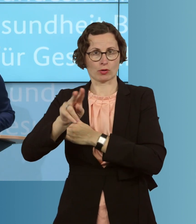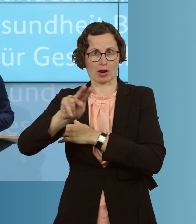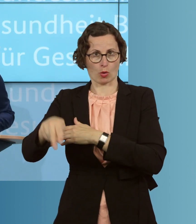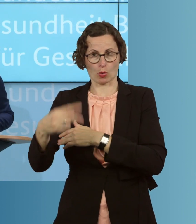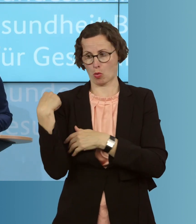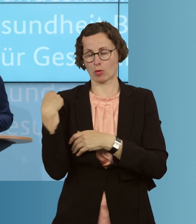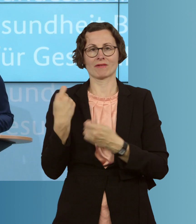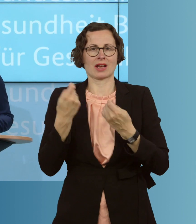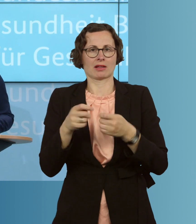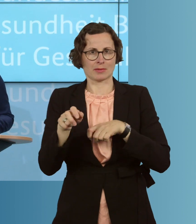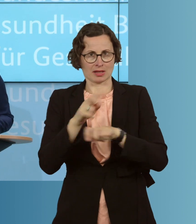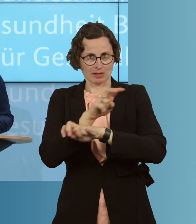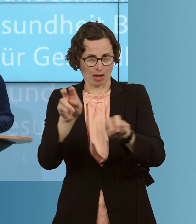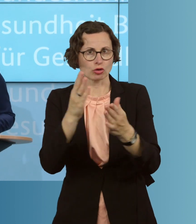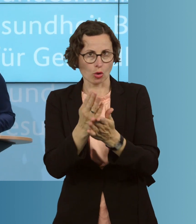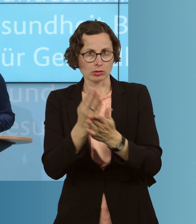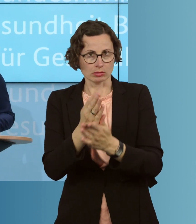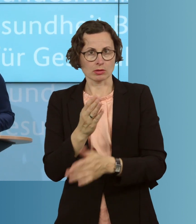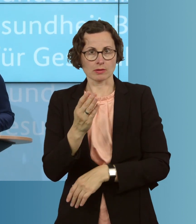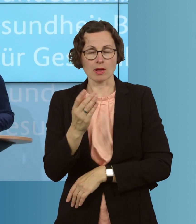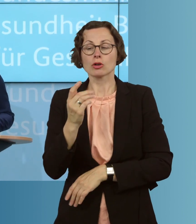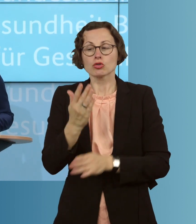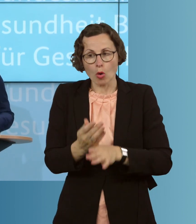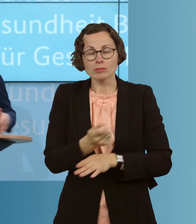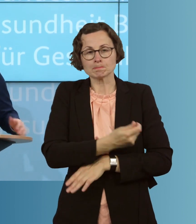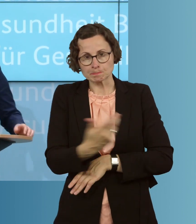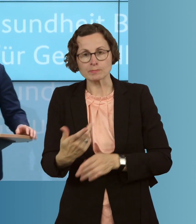hat für eine solche Prämie. Es haben schon eine ganze Reihe von Bundesländer